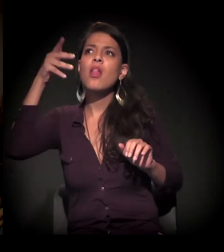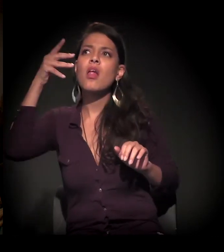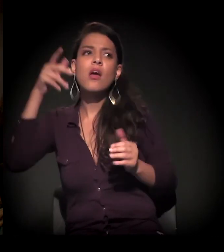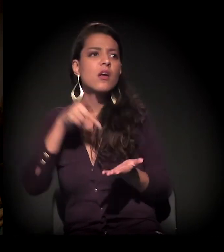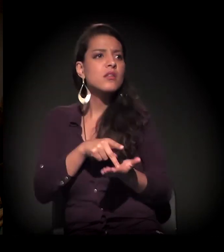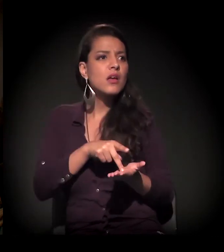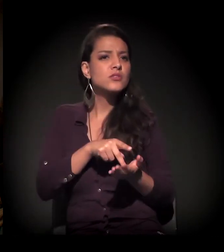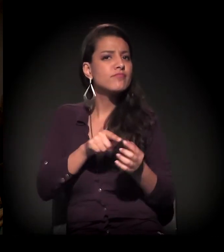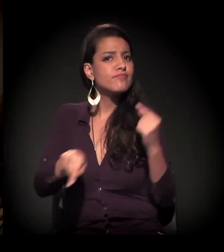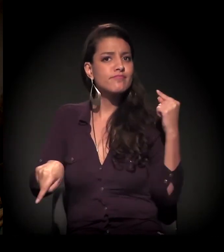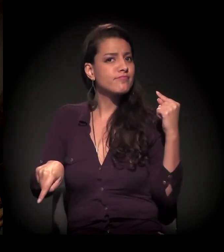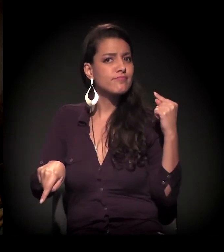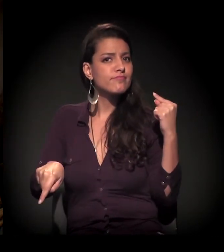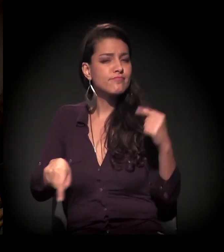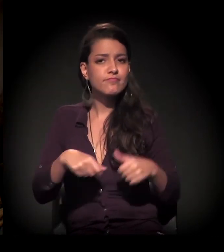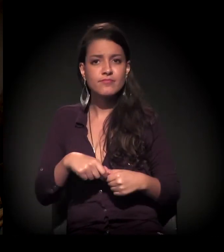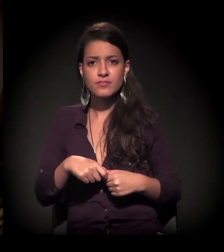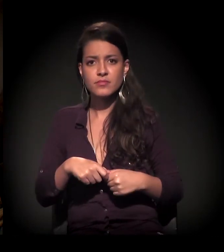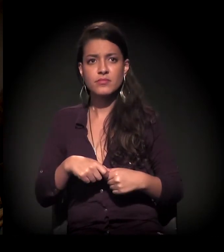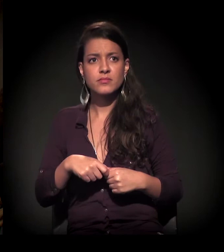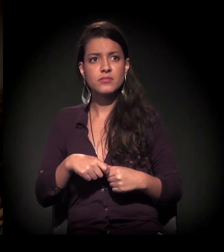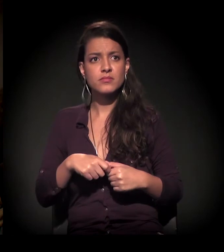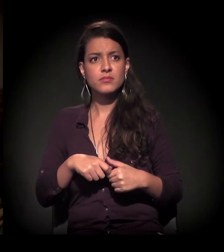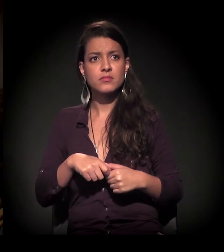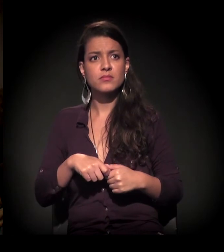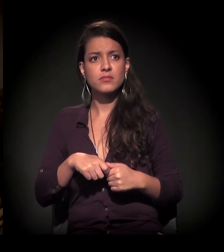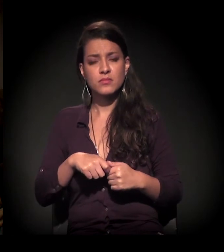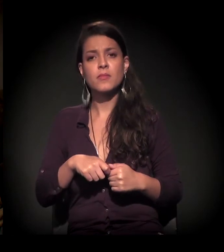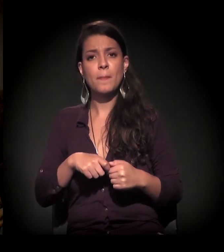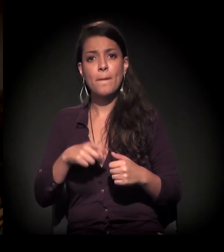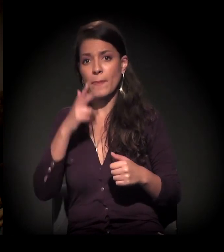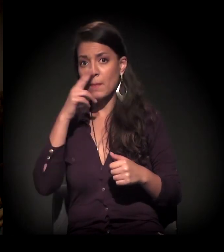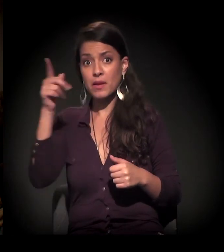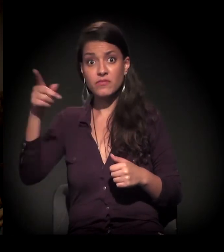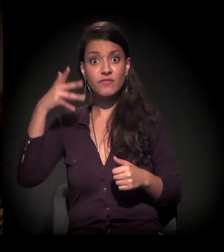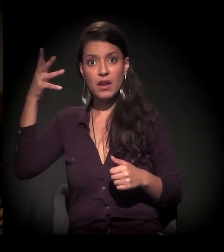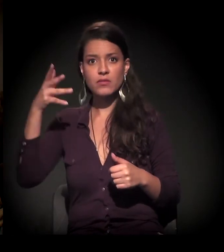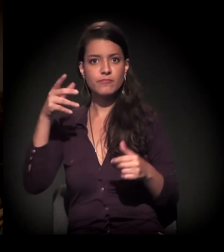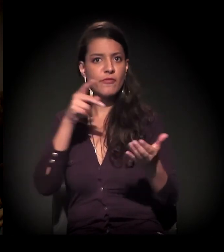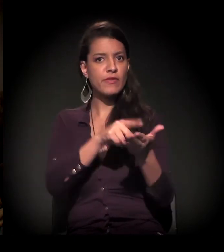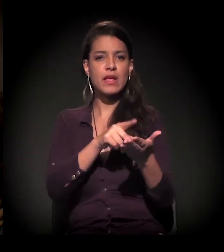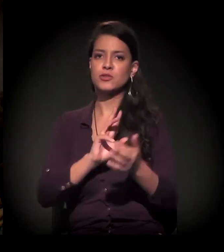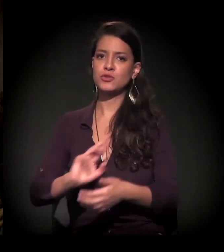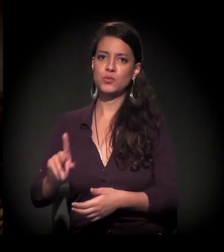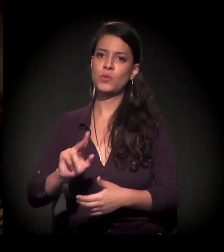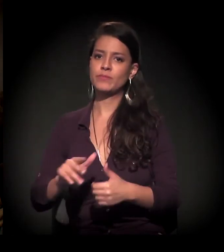Eu queria comentar mais isso, trazer esse exemplo de que o discurso está bem longe da realidade mesmo.